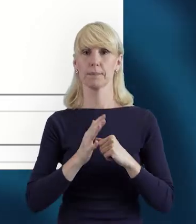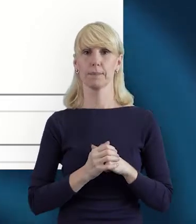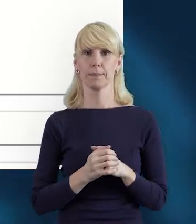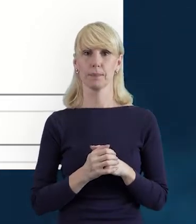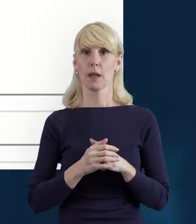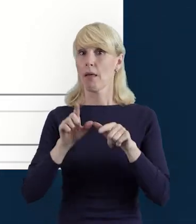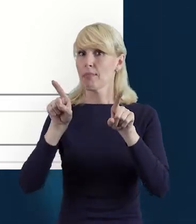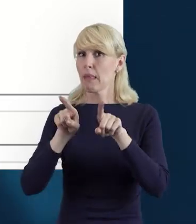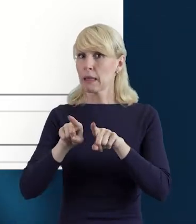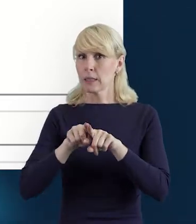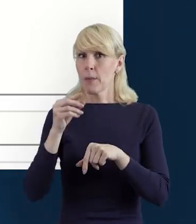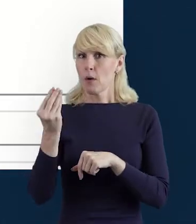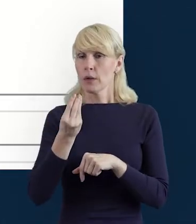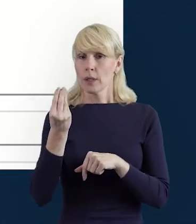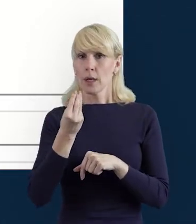I też jeżeli będziemy mieli taką sytuację,